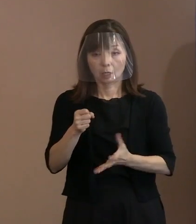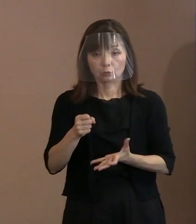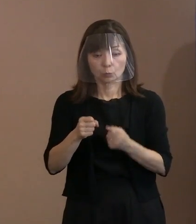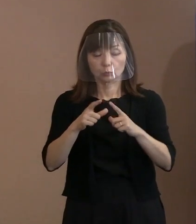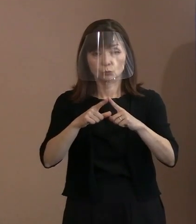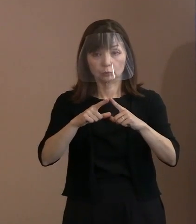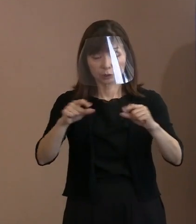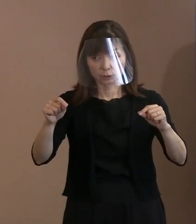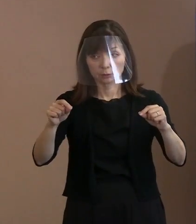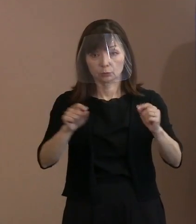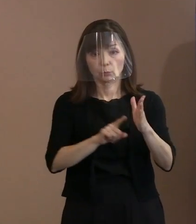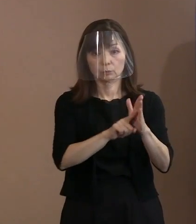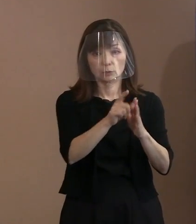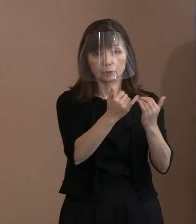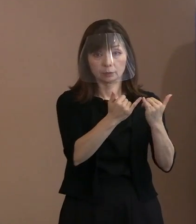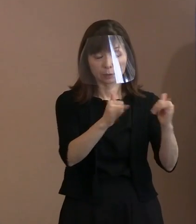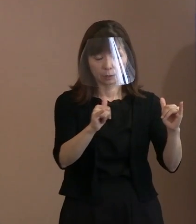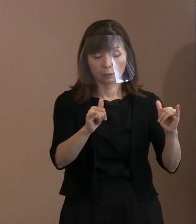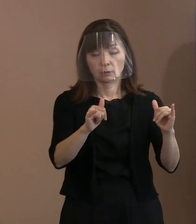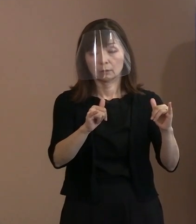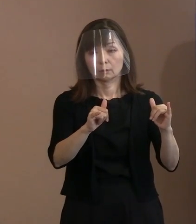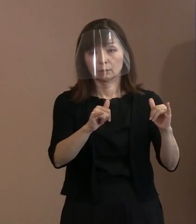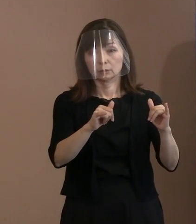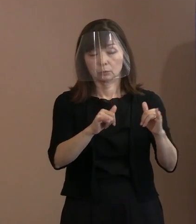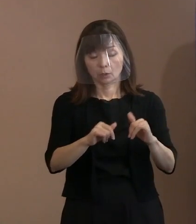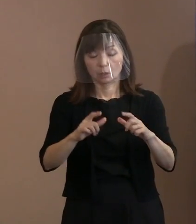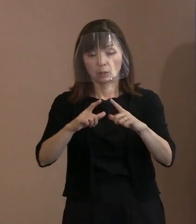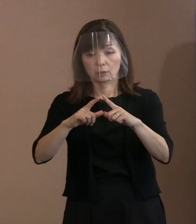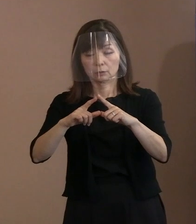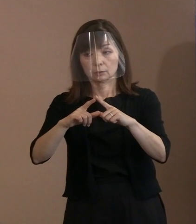もちろん日本も含めてですが たくさん出席します｡